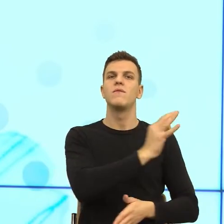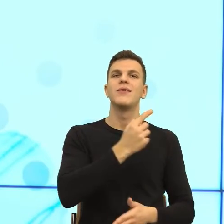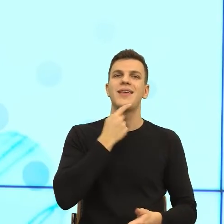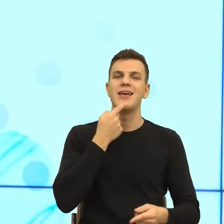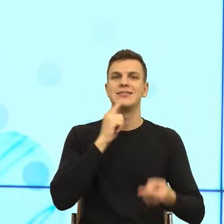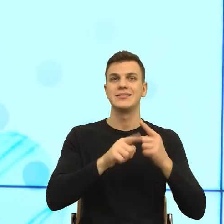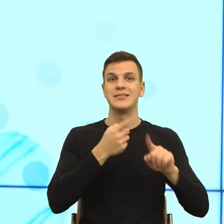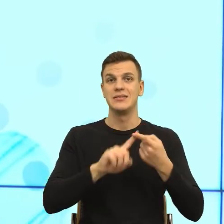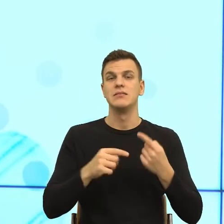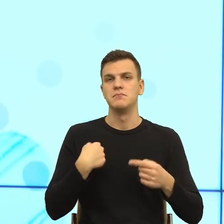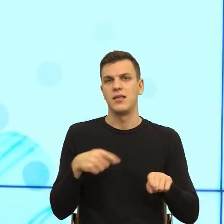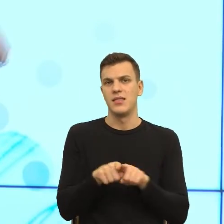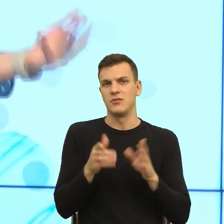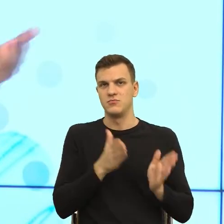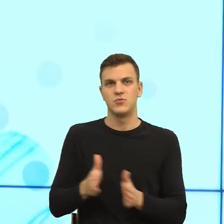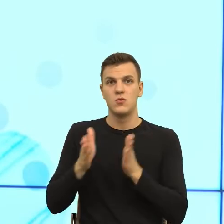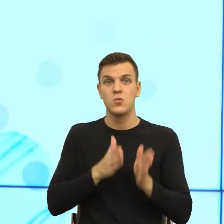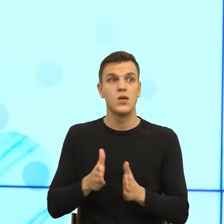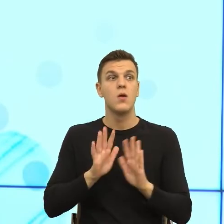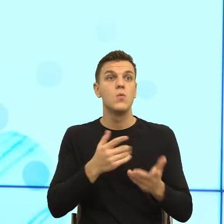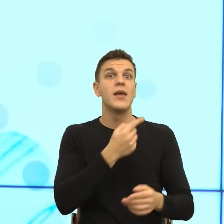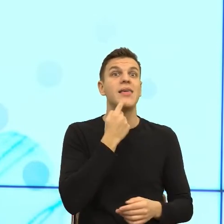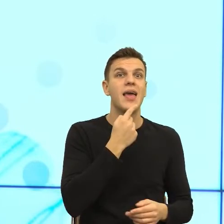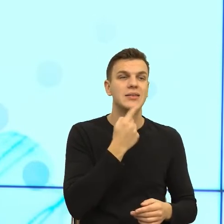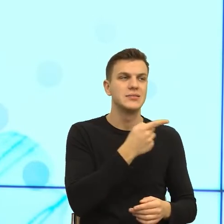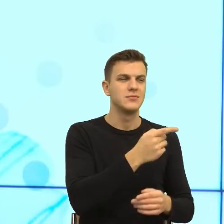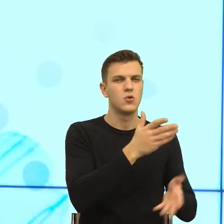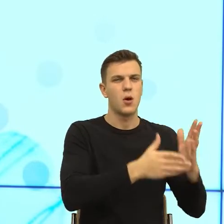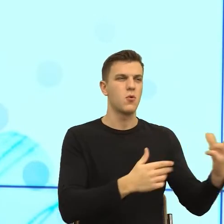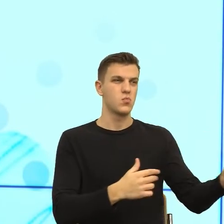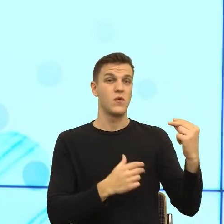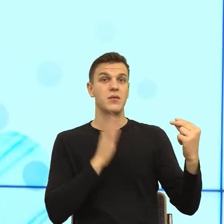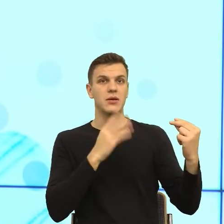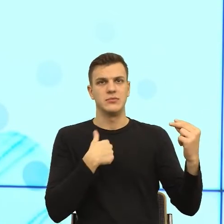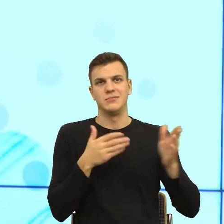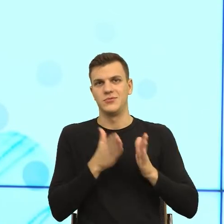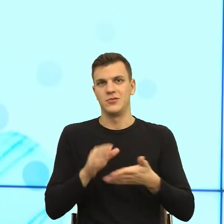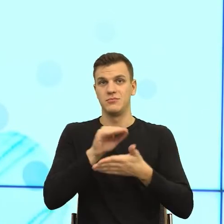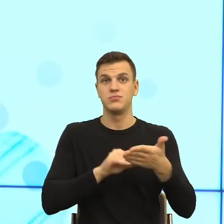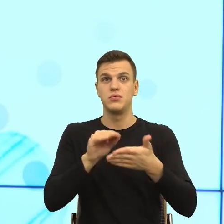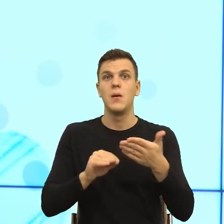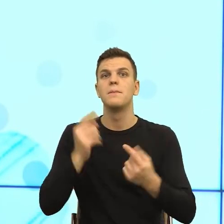językowych, które te roboty mają do nas mówić, to ja myślałam, że najwięcej będzie problemów z takim skonstruowaniem komunikatu,